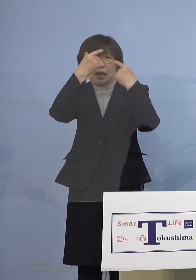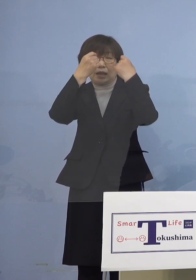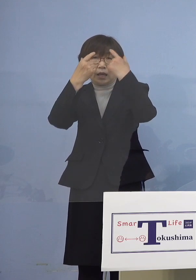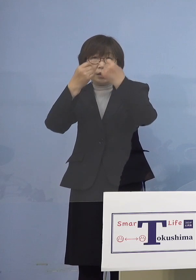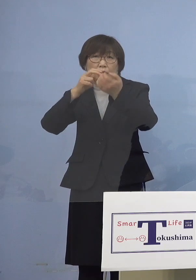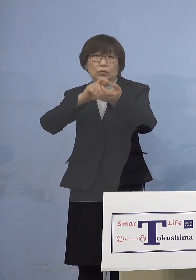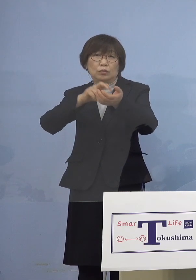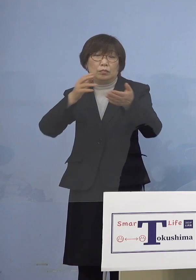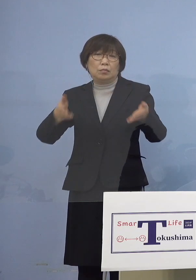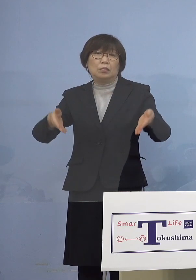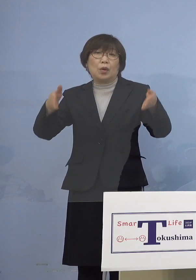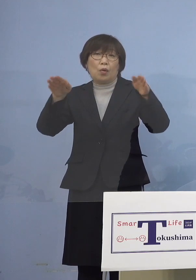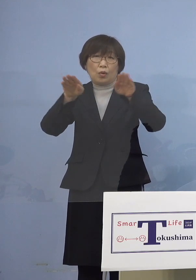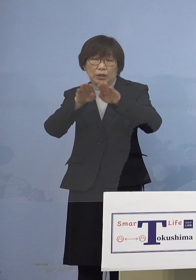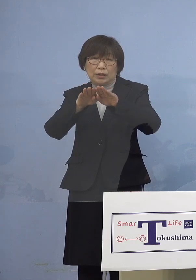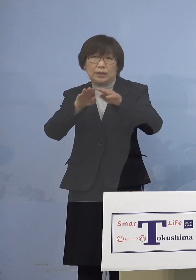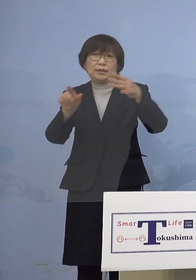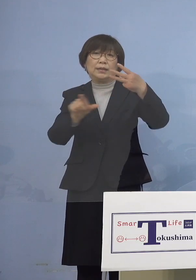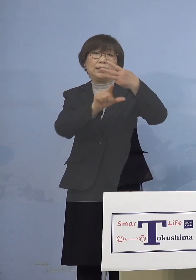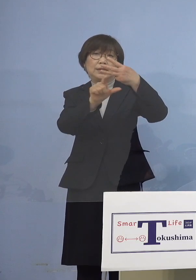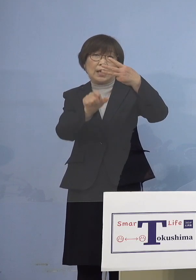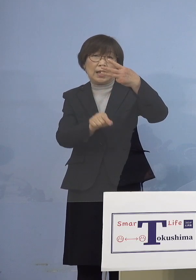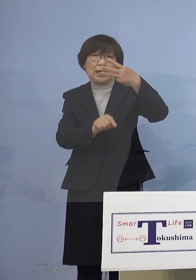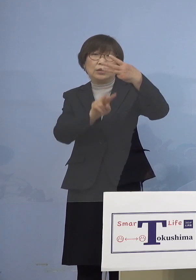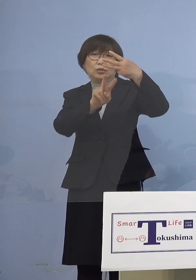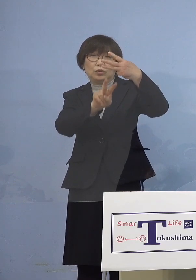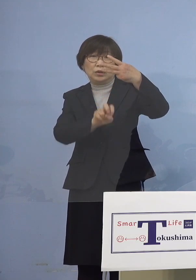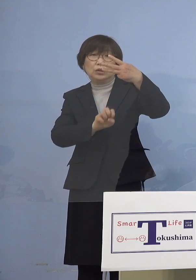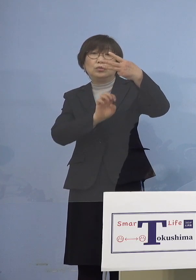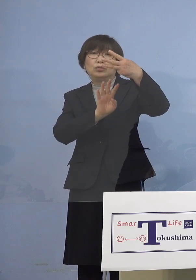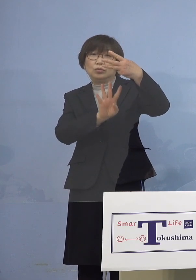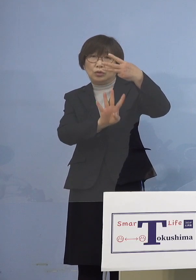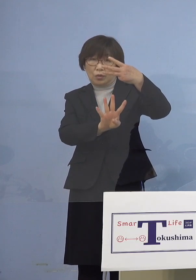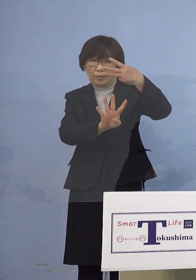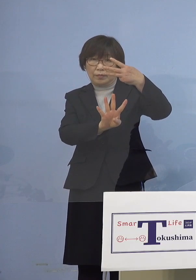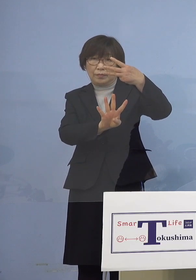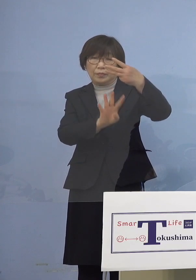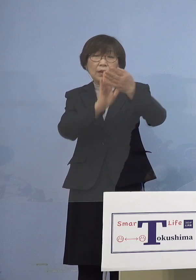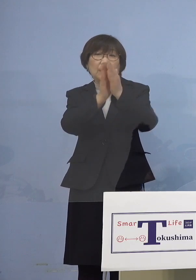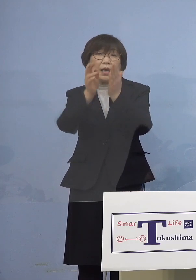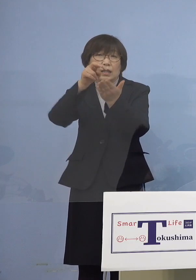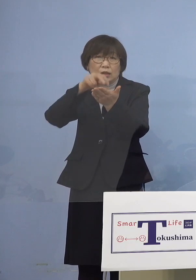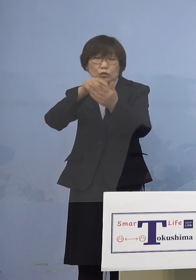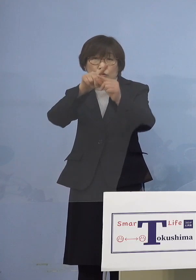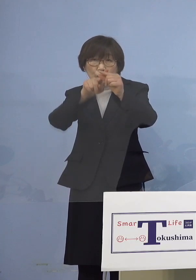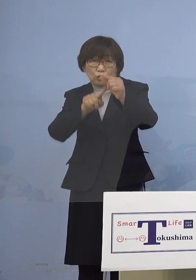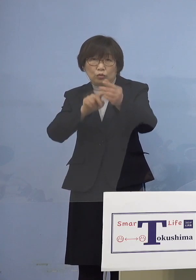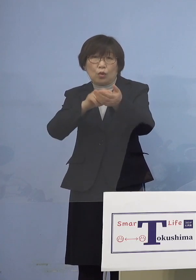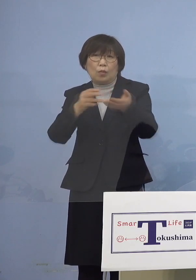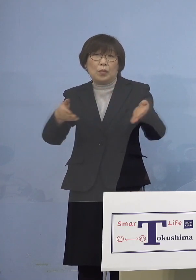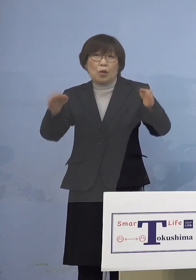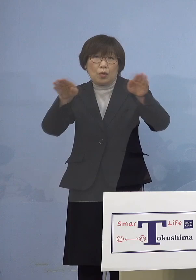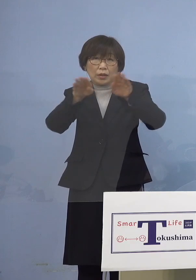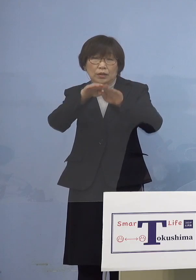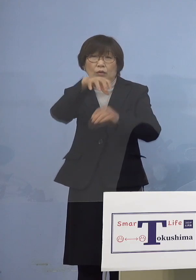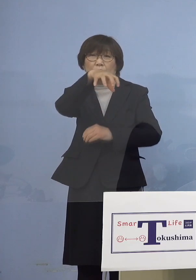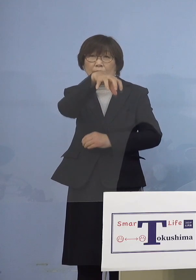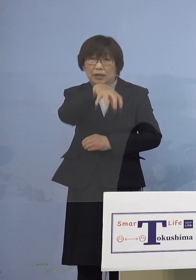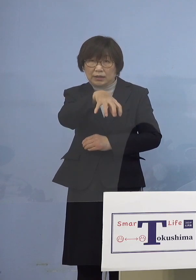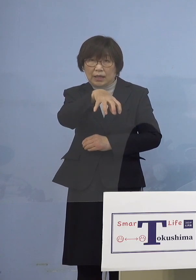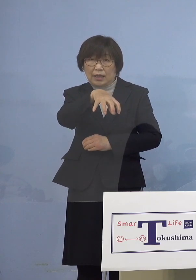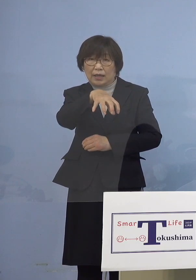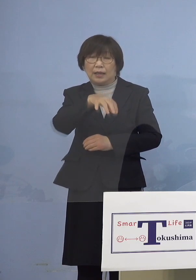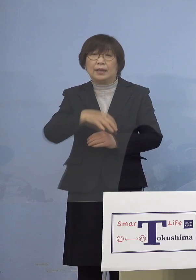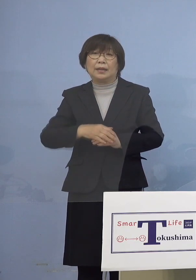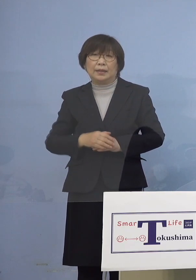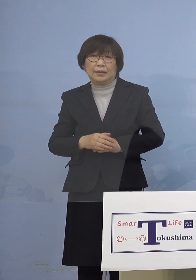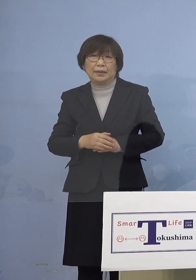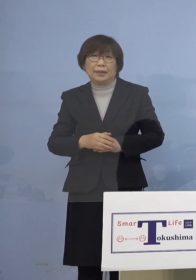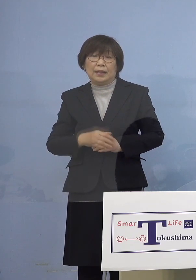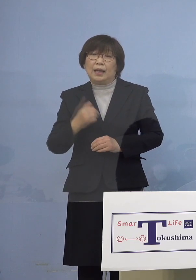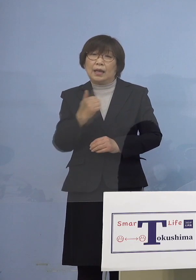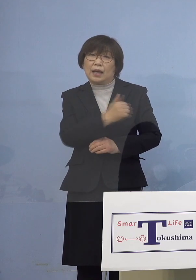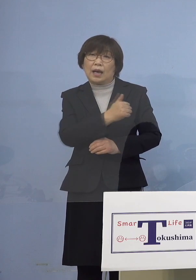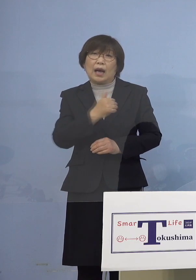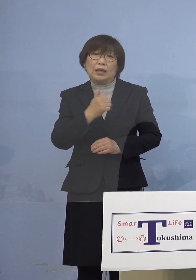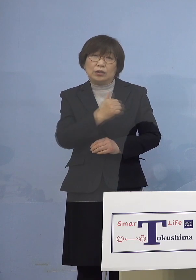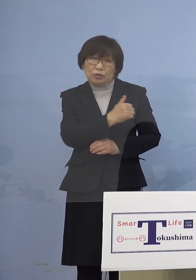そして3月24日県立中央病院におきまして かかりつけの小児を対象とした